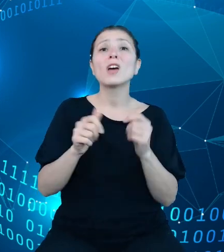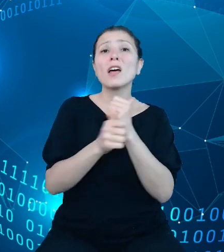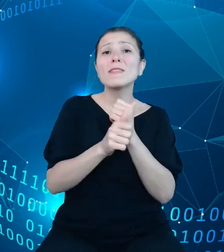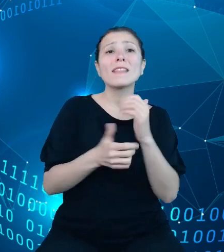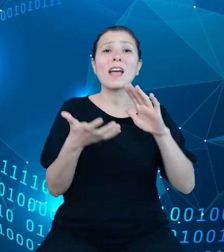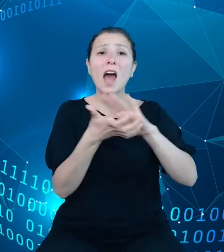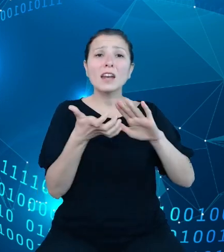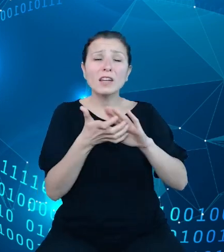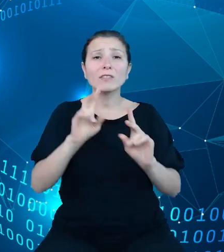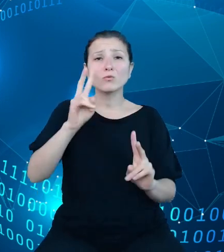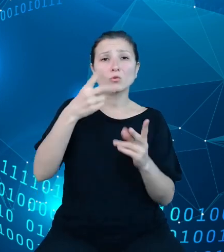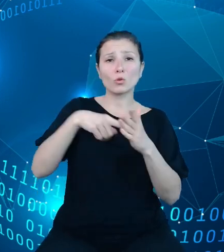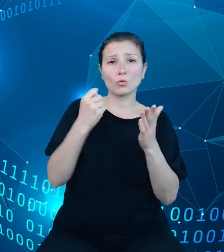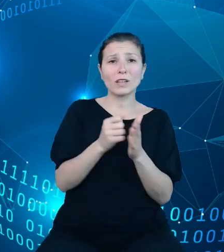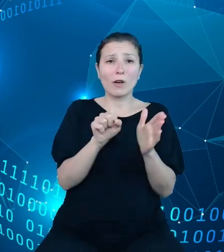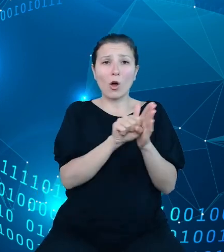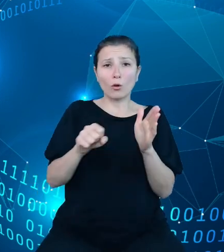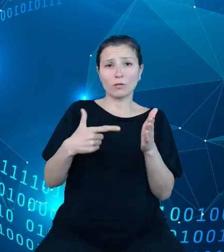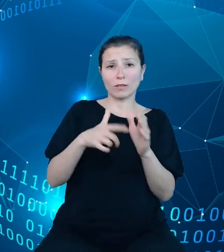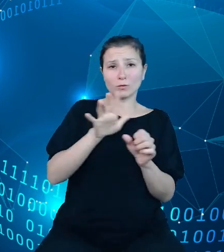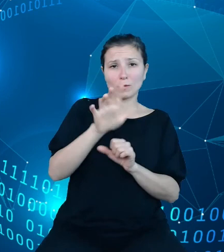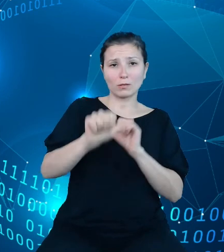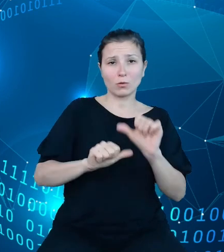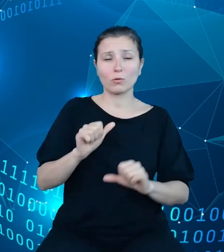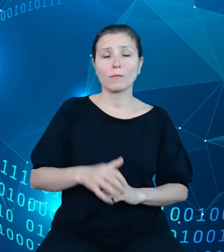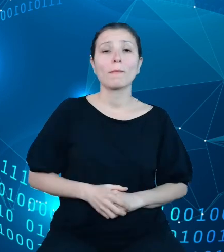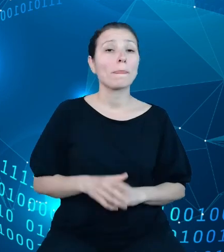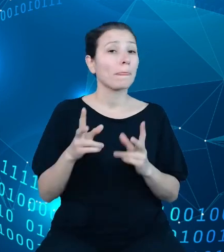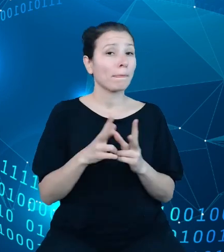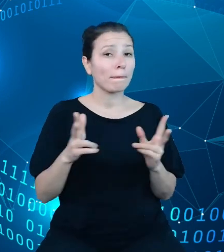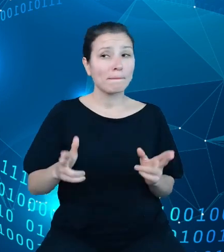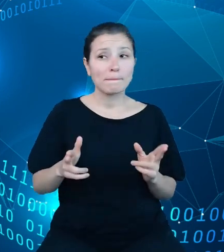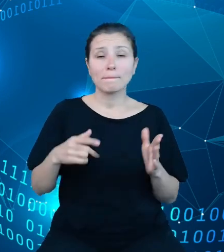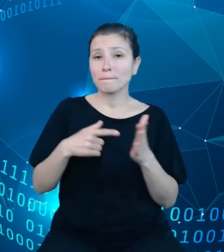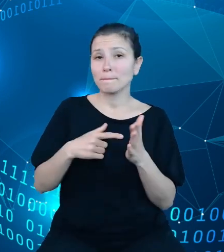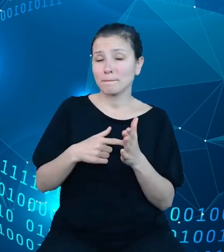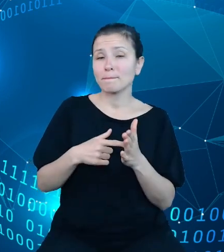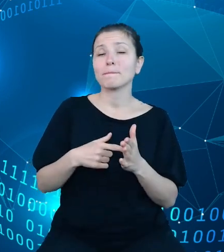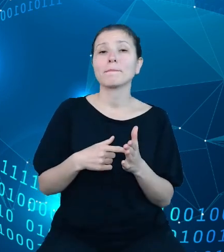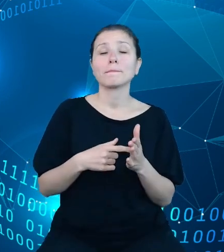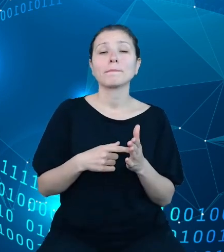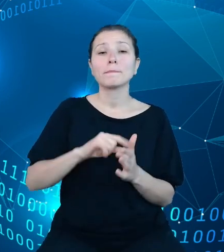roku budżetowego. W ramach tego zakresu znajdziemy nie tylko dane stricte